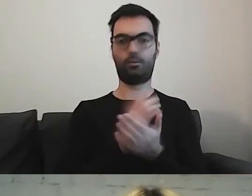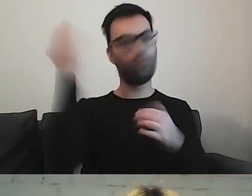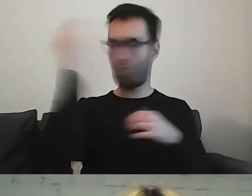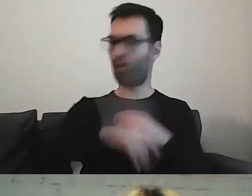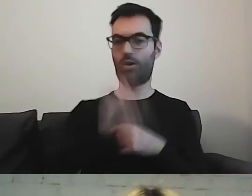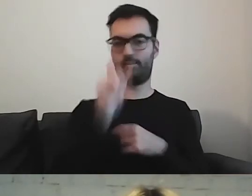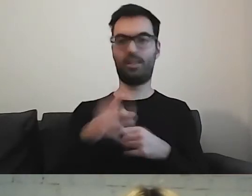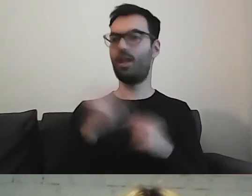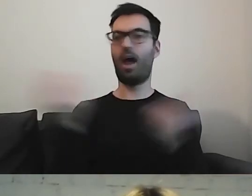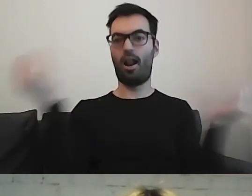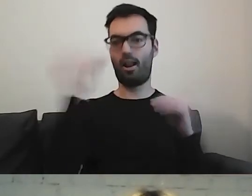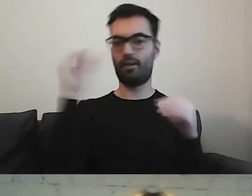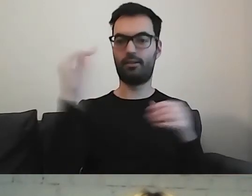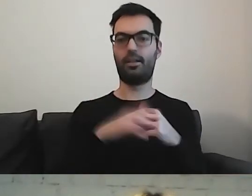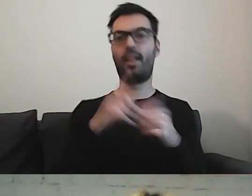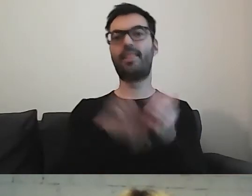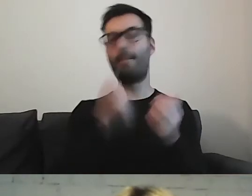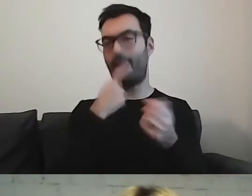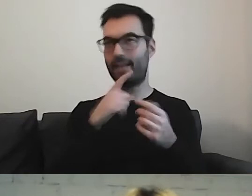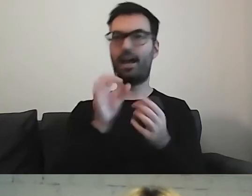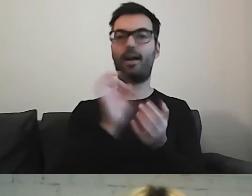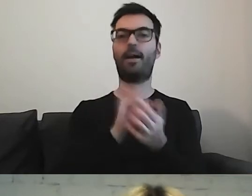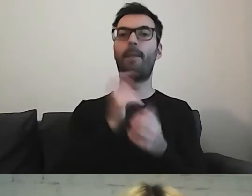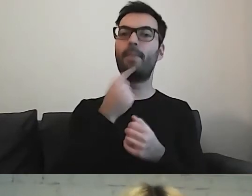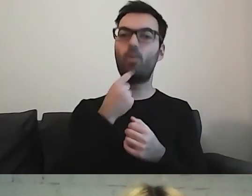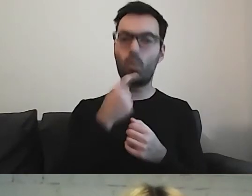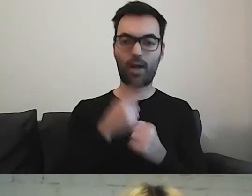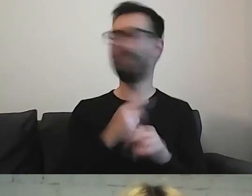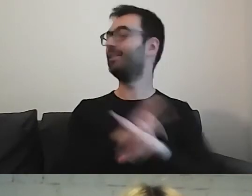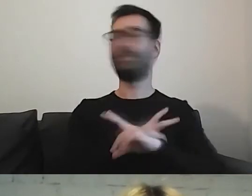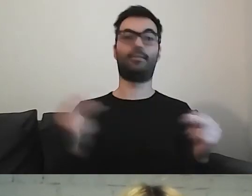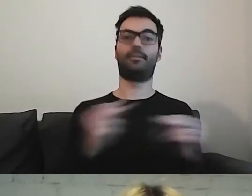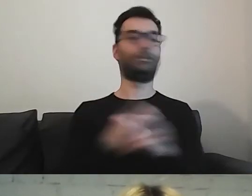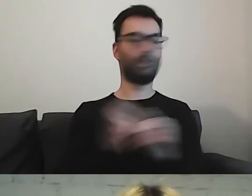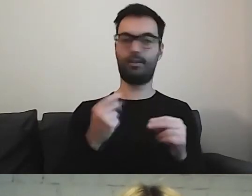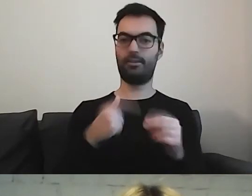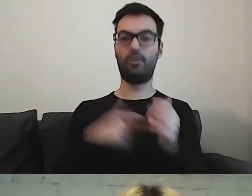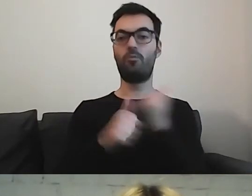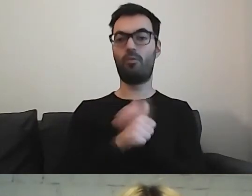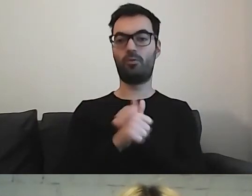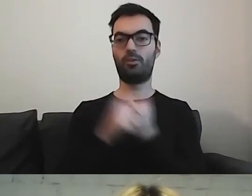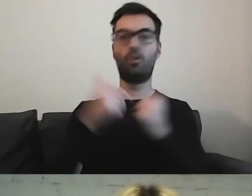Nie dodajemy żadnych określeń jak tabletka, pigułka. To wprowadza zupełnie nową rzecz do wypowiedzi.